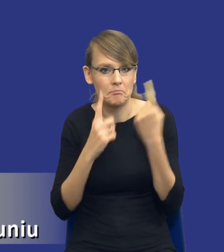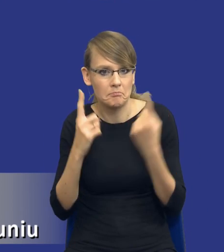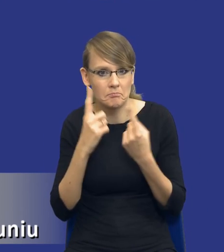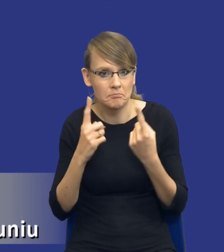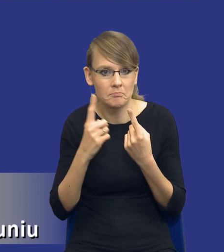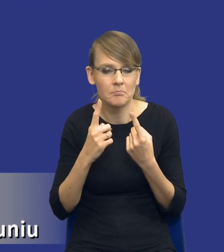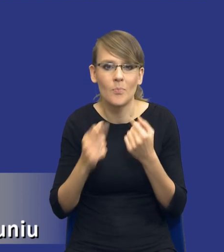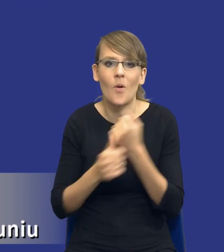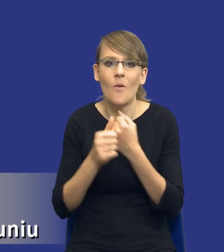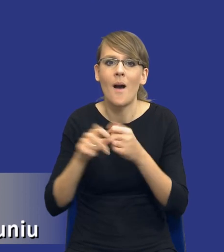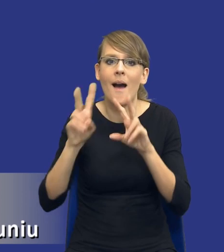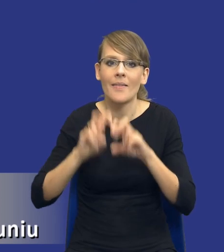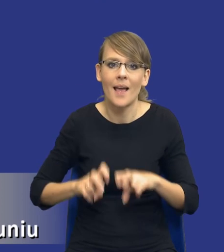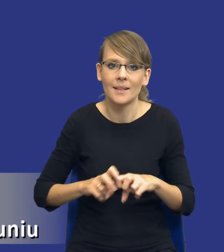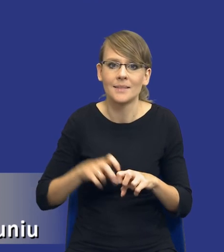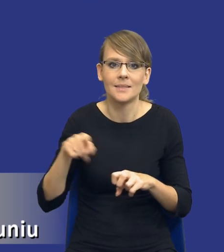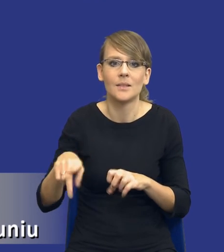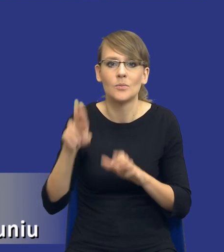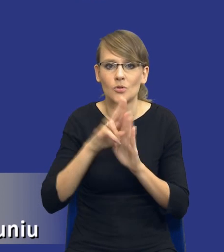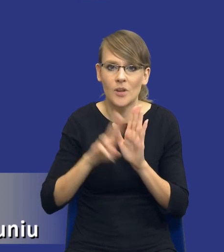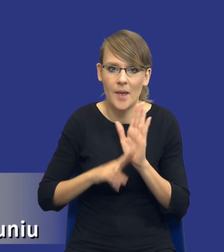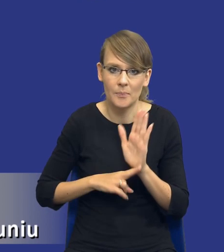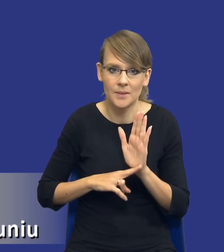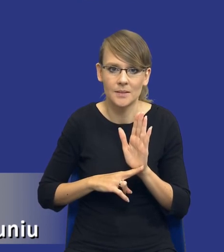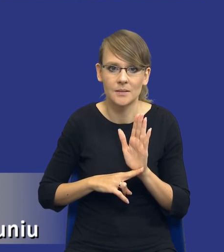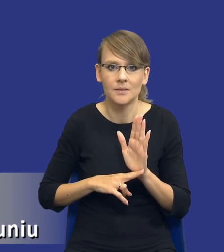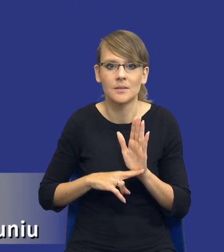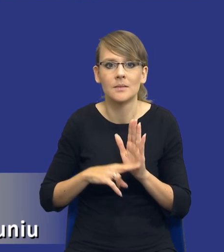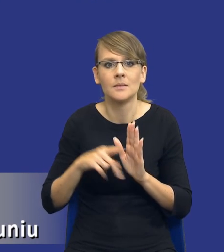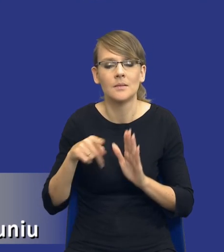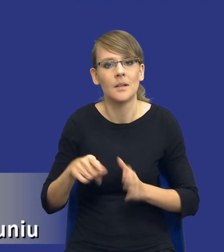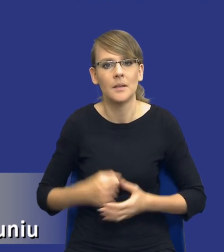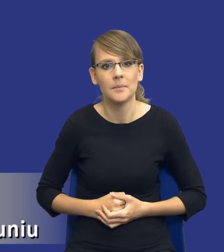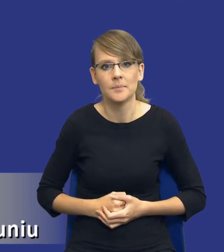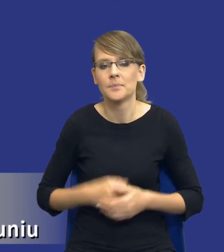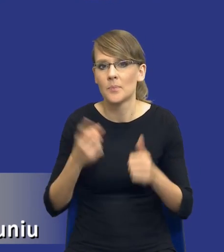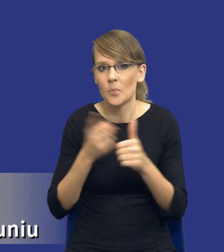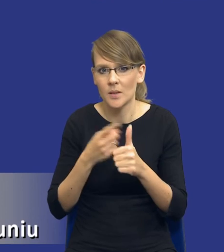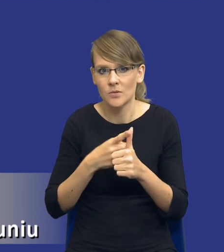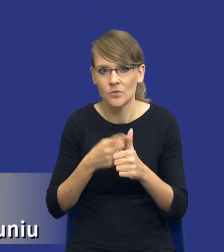analizy tej treści do przepisu właśnie wskazanego na slajdach poprzednich. Po pierwsze, drodzy Państwo, jaki jest cel